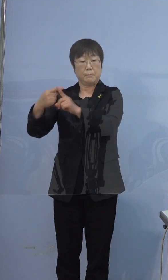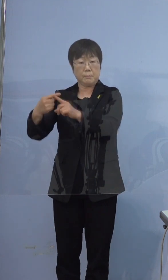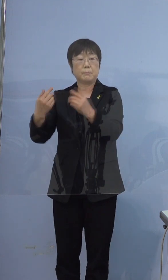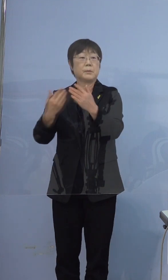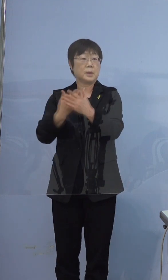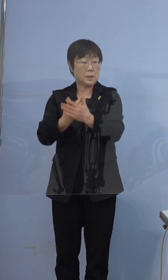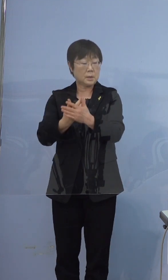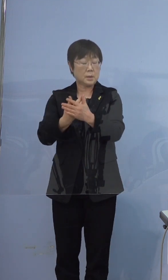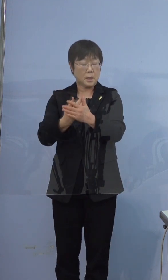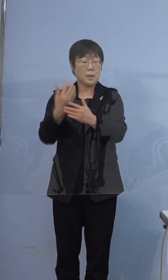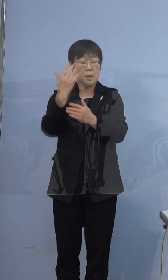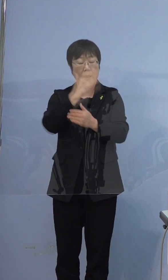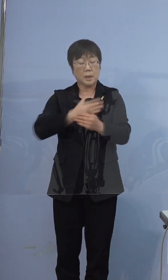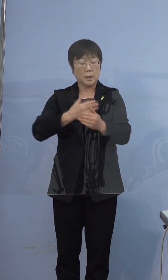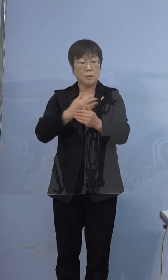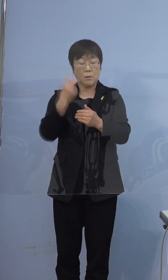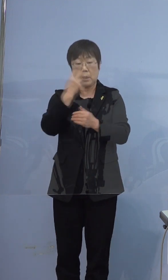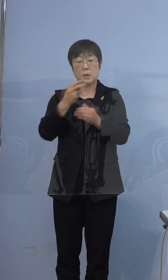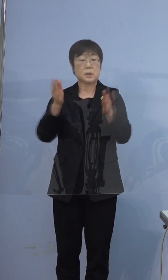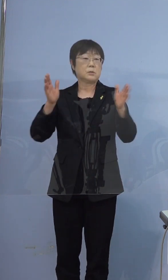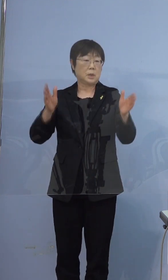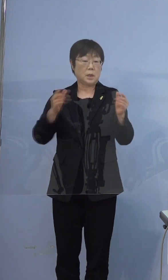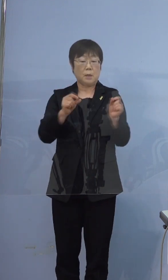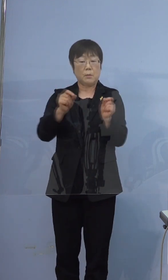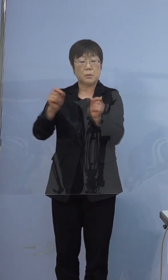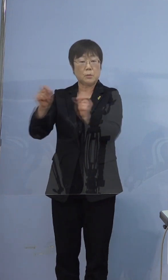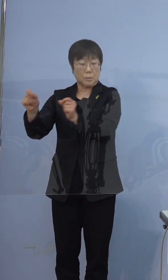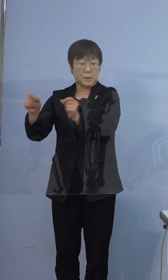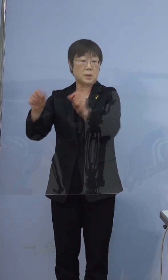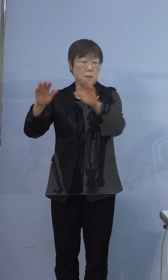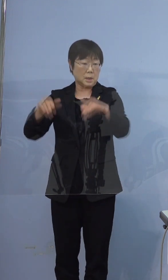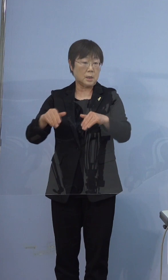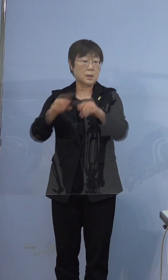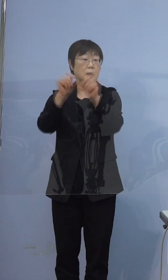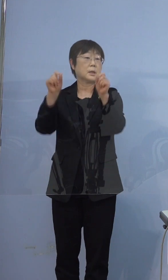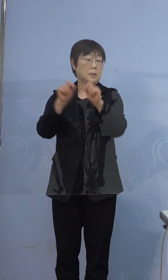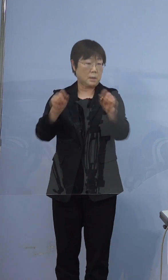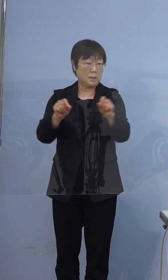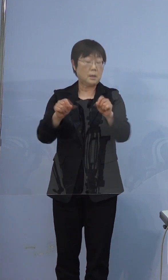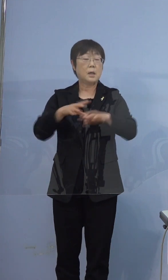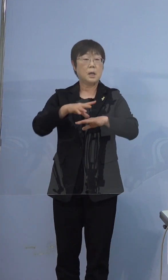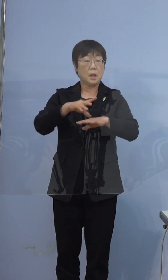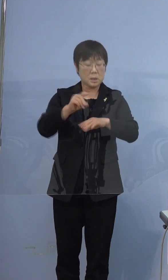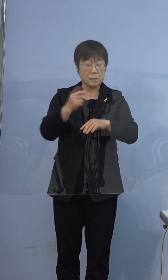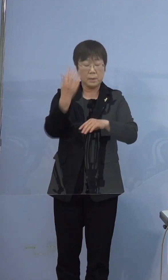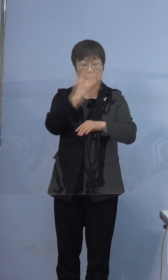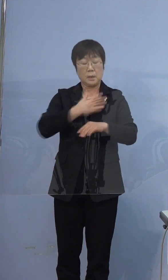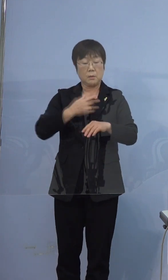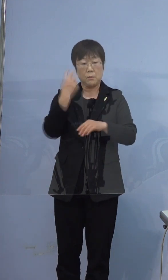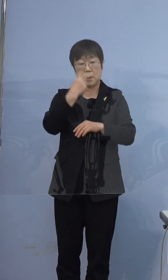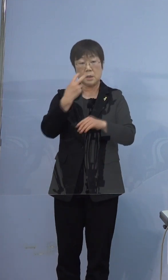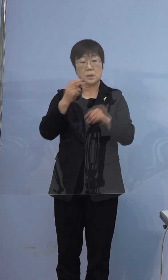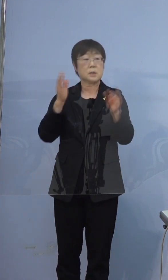健康観察の期間もずっと伸びてきておりまして 最初に健康観察に入られたのが